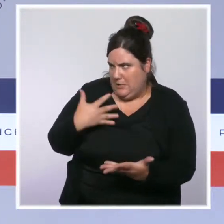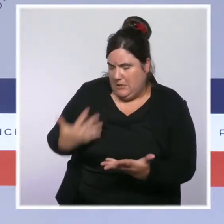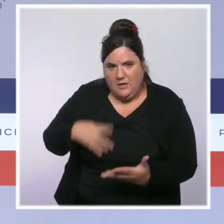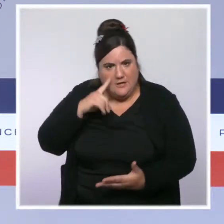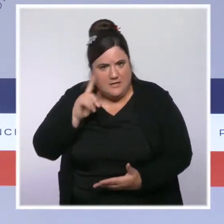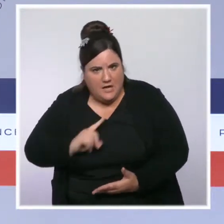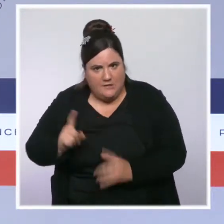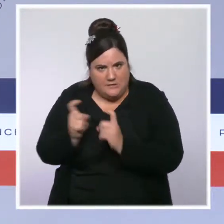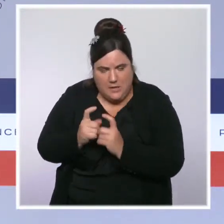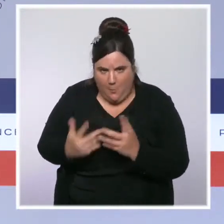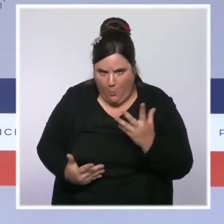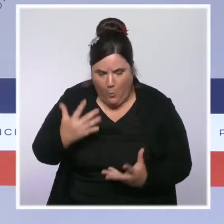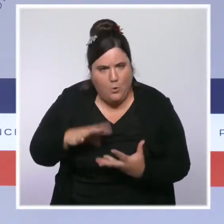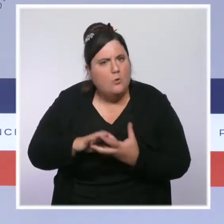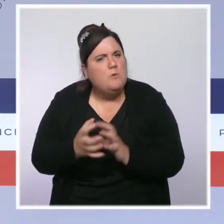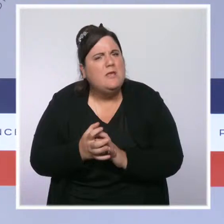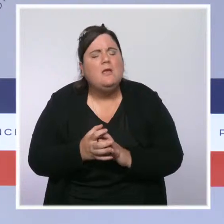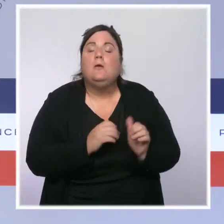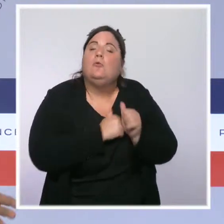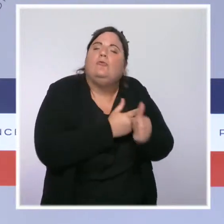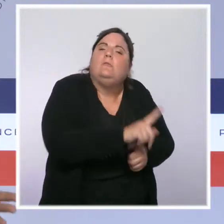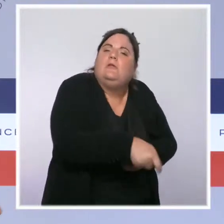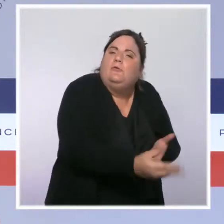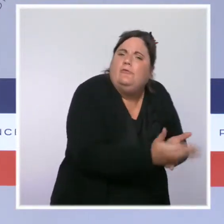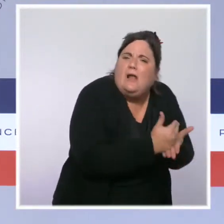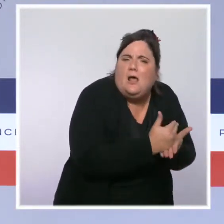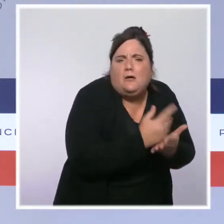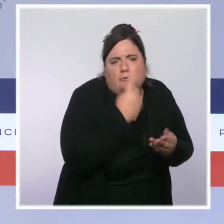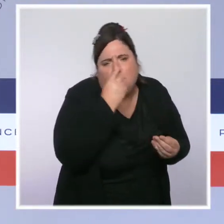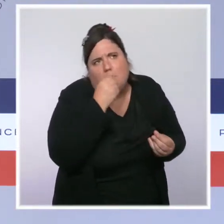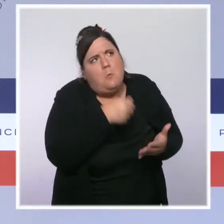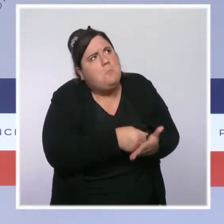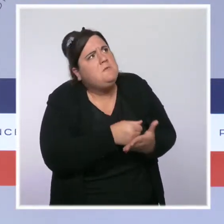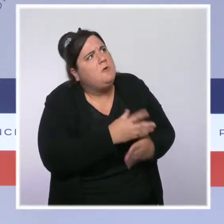J'ai en tête un montant qui va d'une cinquantaine d'euros à 200 euros environ.